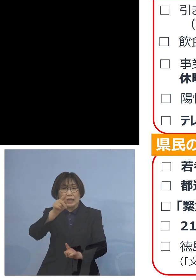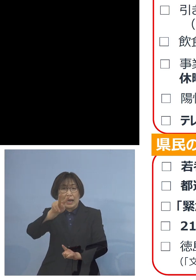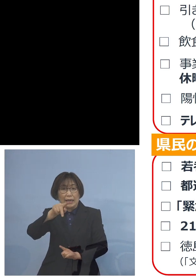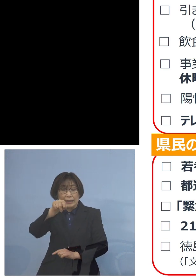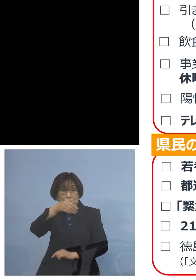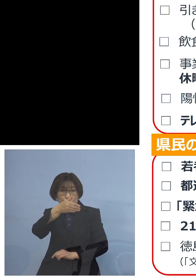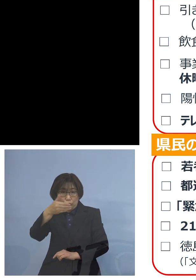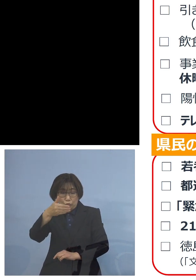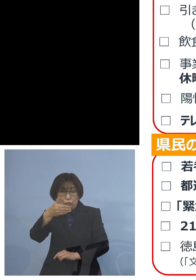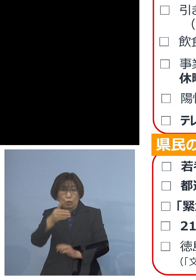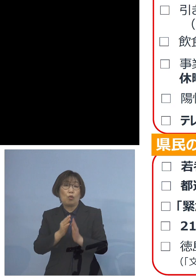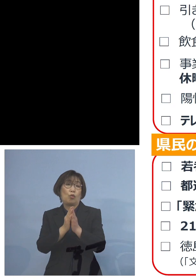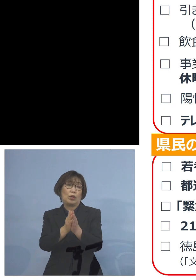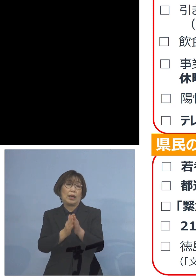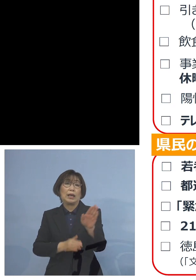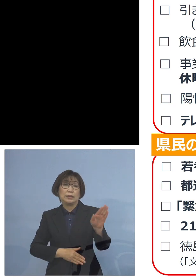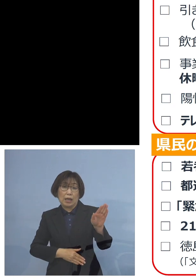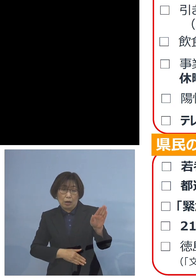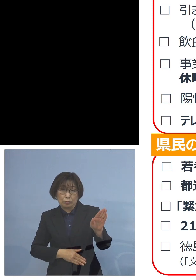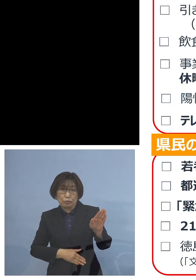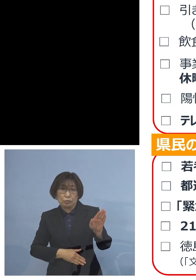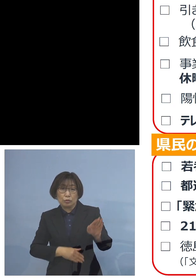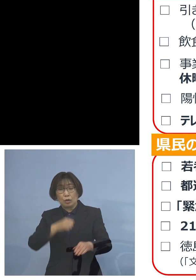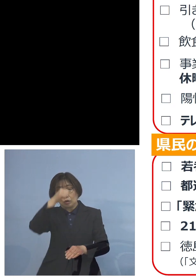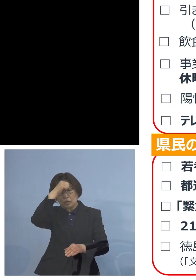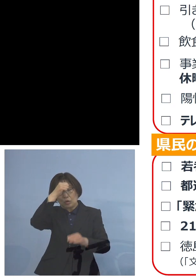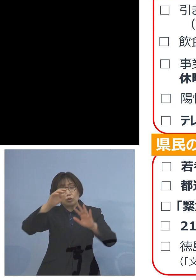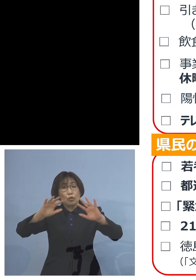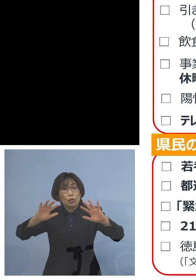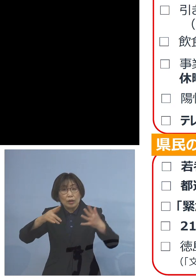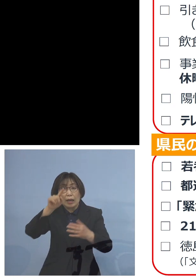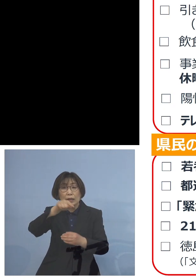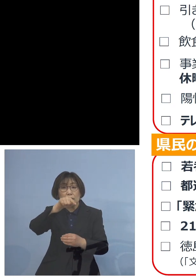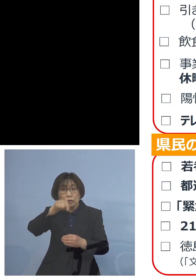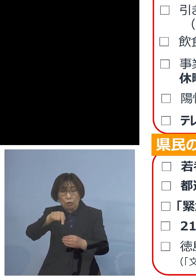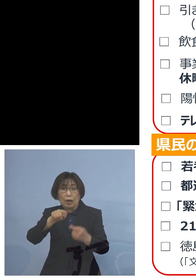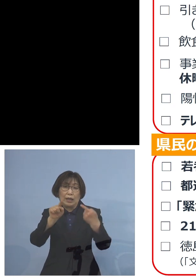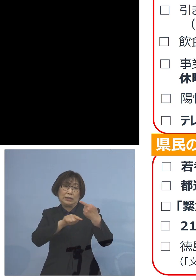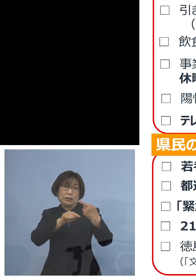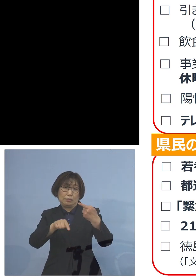今回も無症状の方1名が 見つかったところでありました